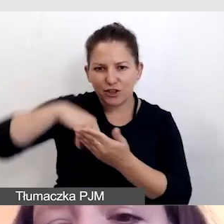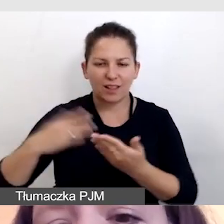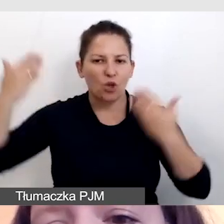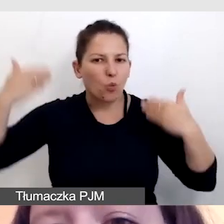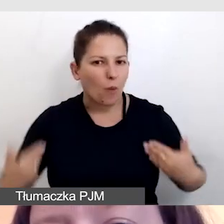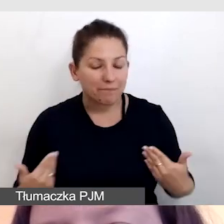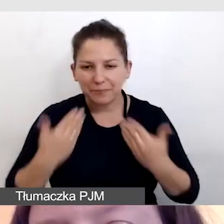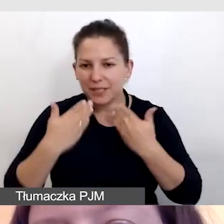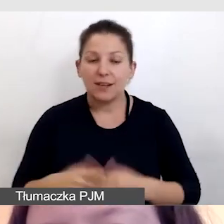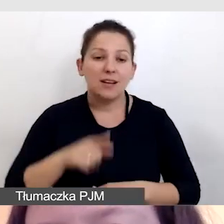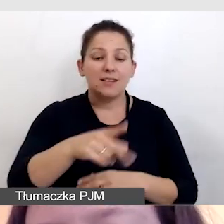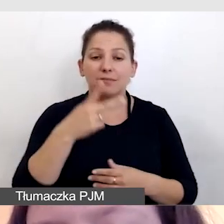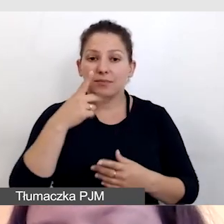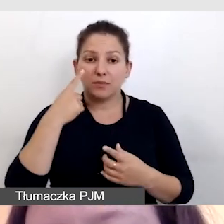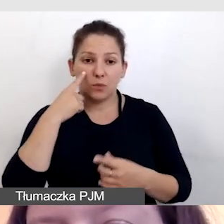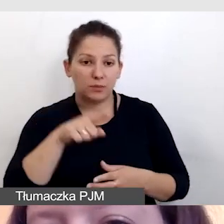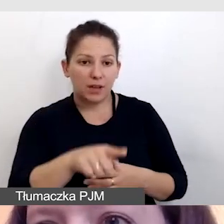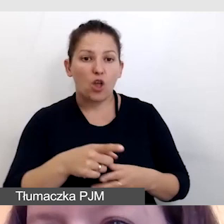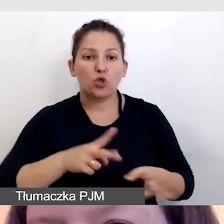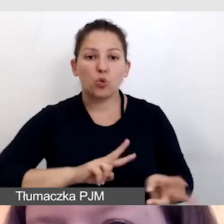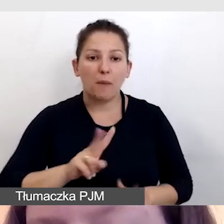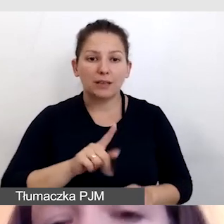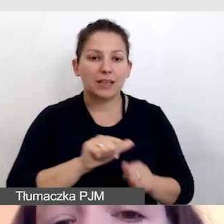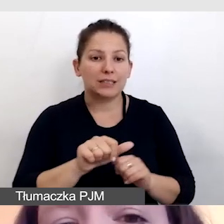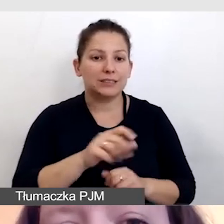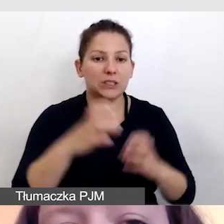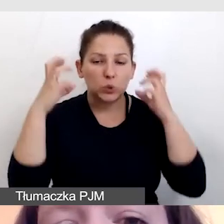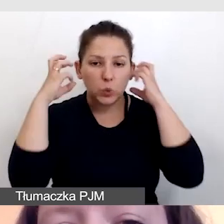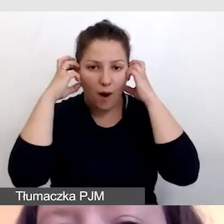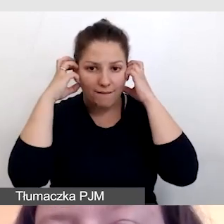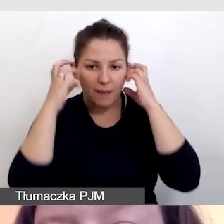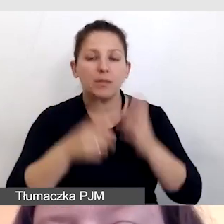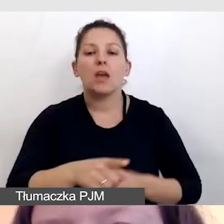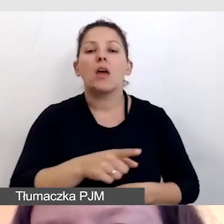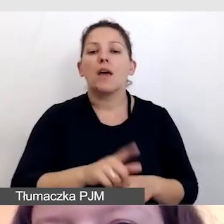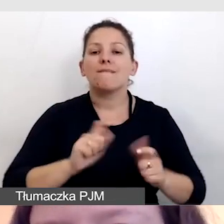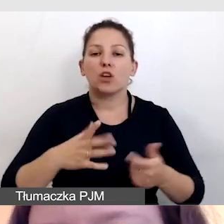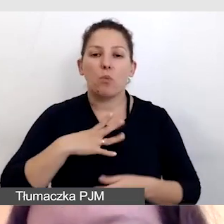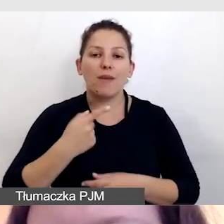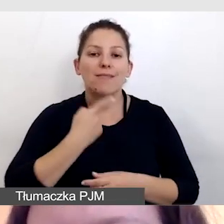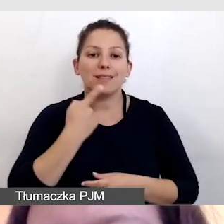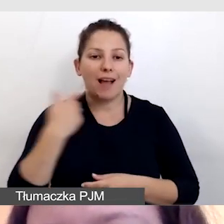Proszę zwrócić uwagę, że tłumaczka jest w słuchawkach. Wydarzenie odbywało się w języku angielskim